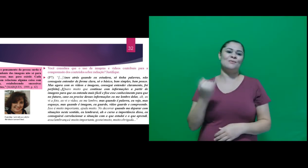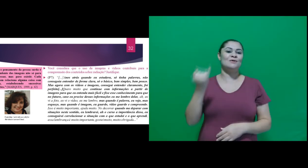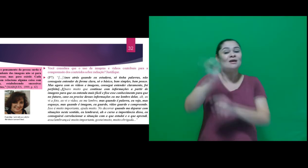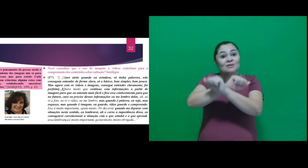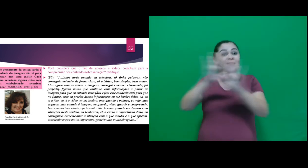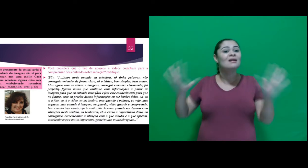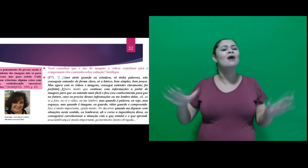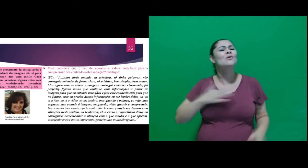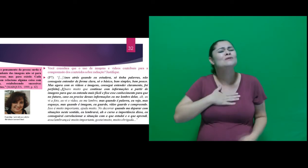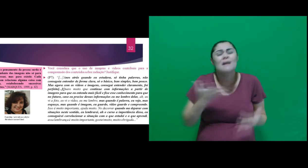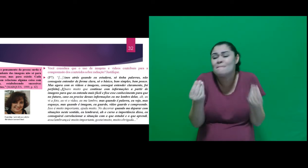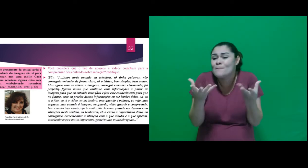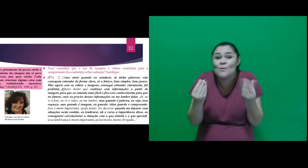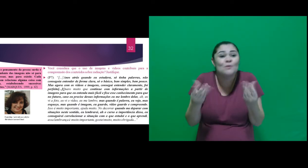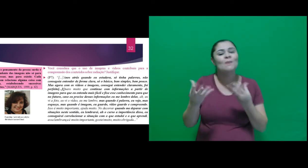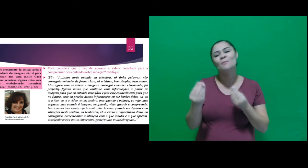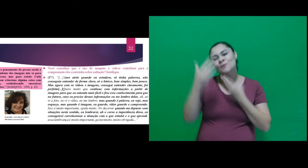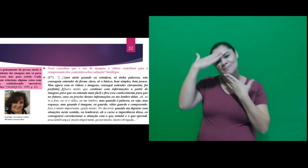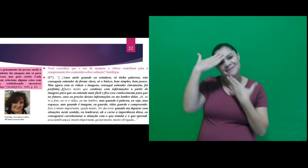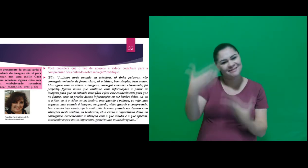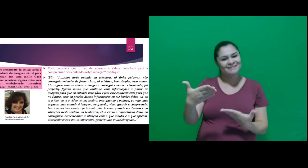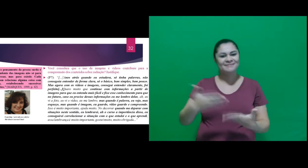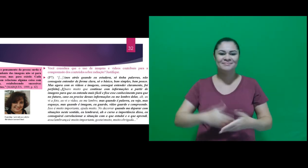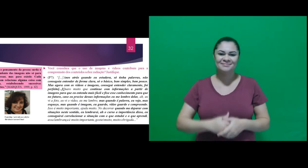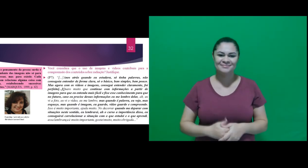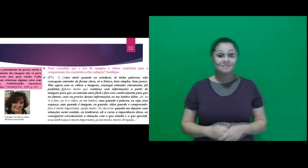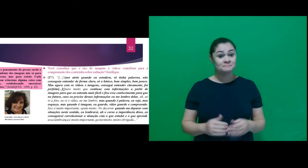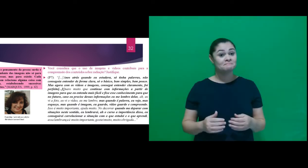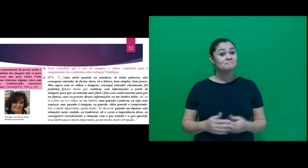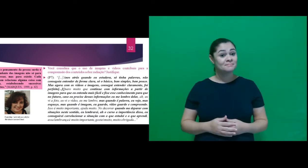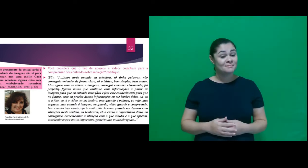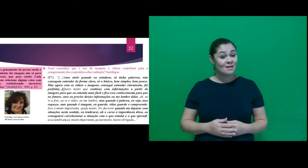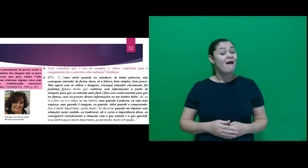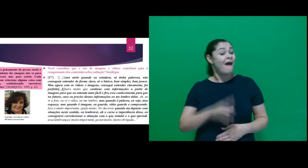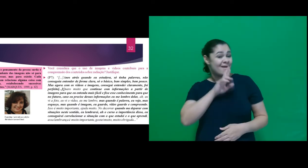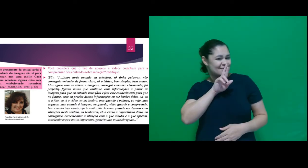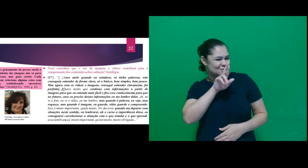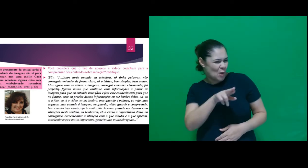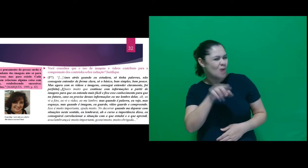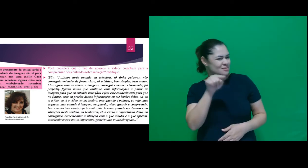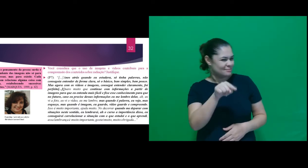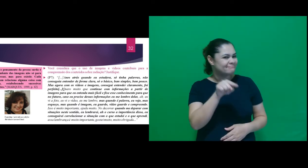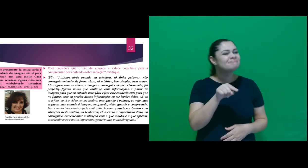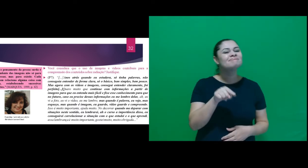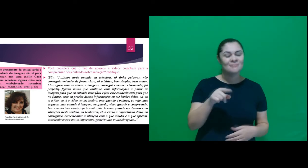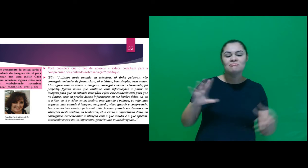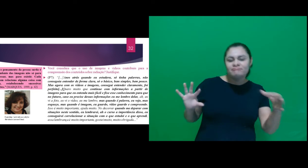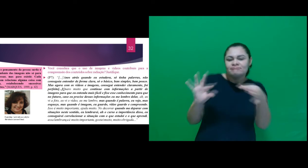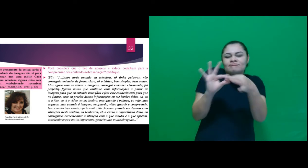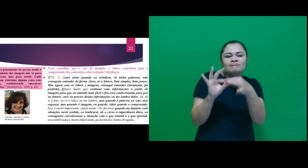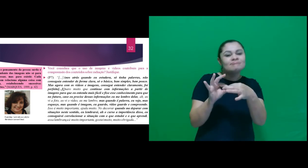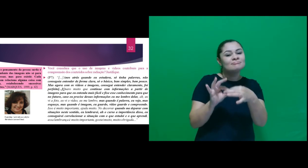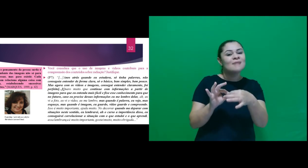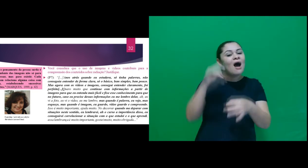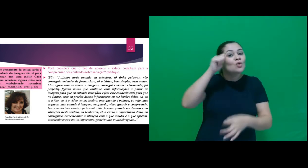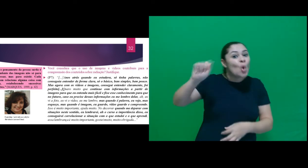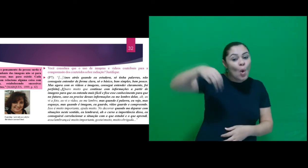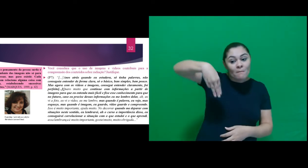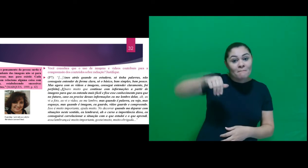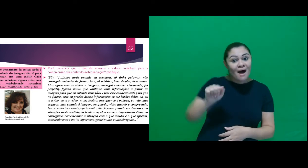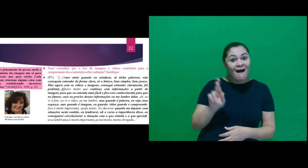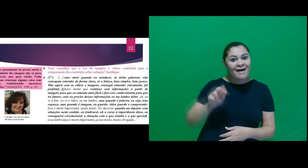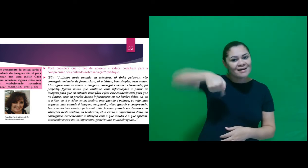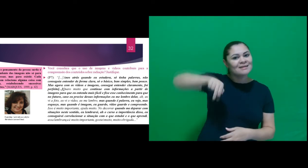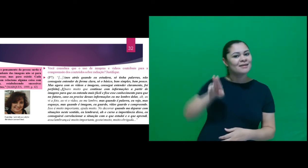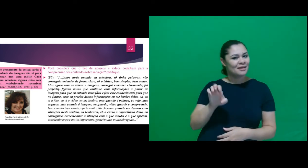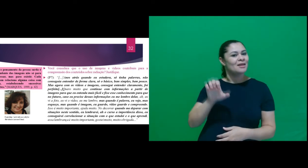muito importante, gostei muito, muito obrigada.” E essa resposta vem de encontro a fala de Marques